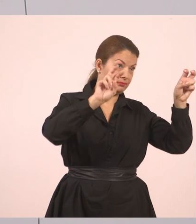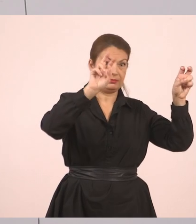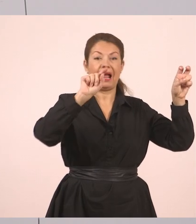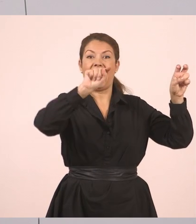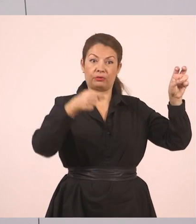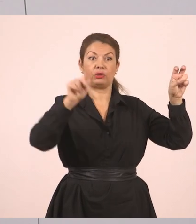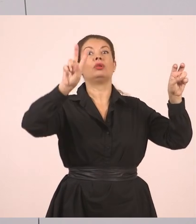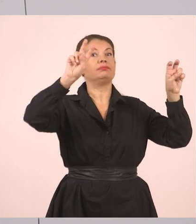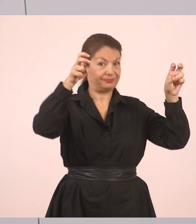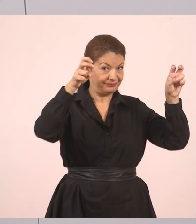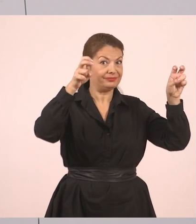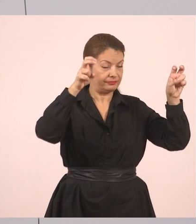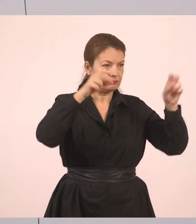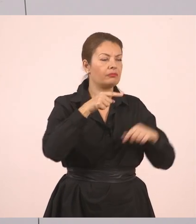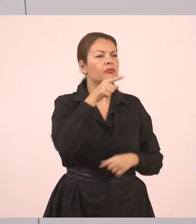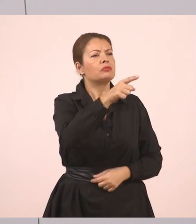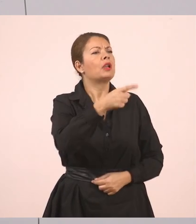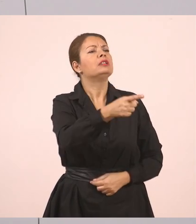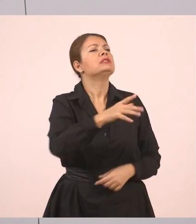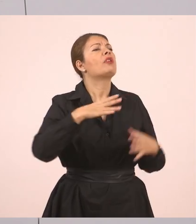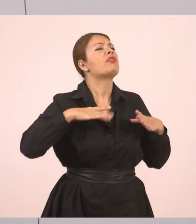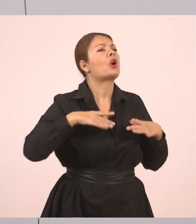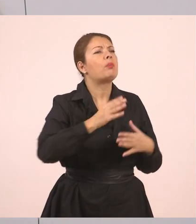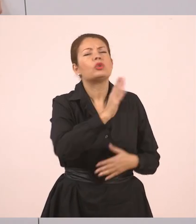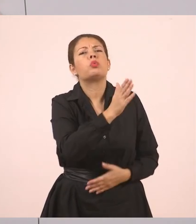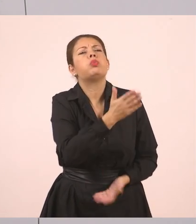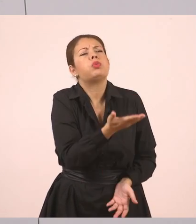"Πού θα πας διακοπές", λοιπόν, κόμμα.